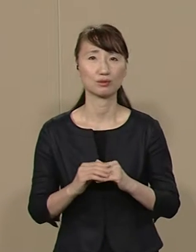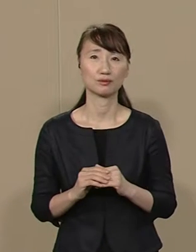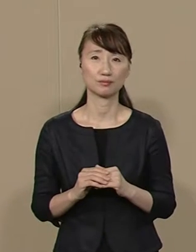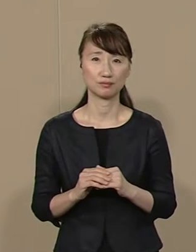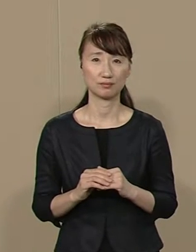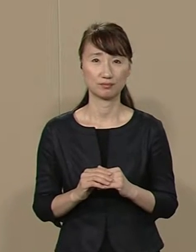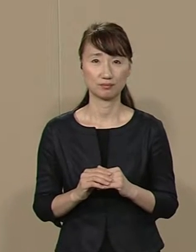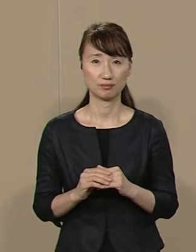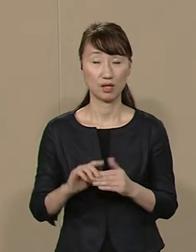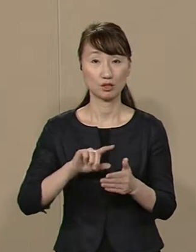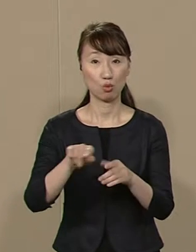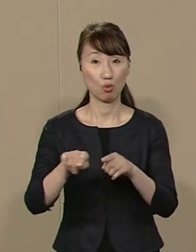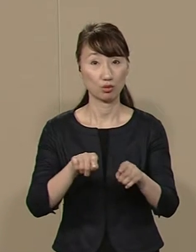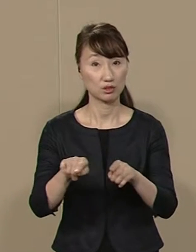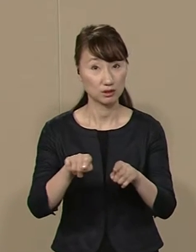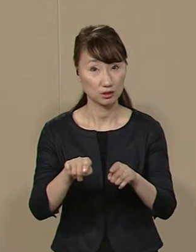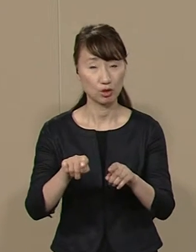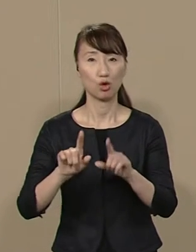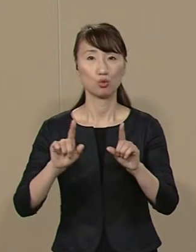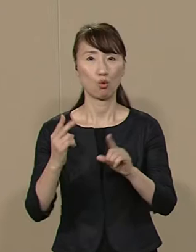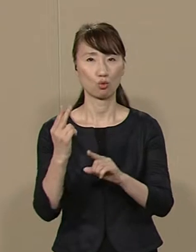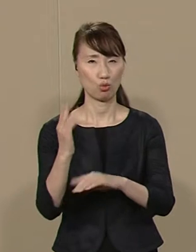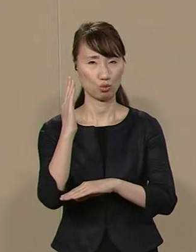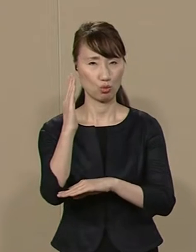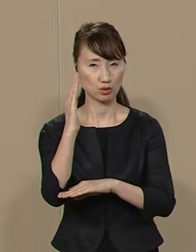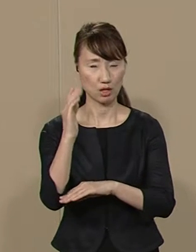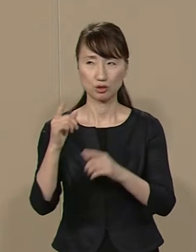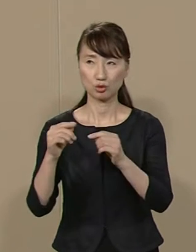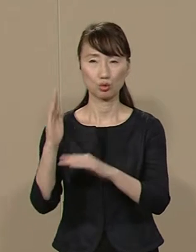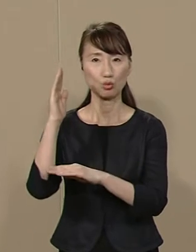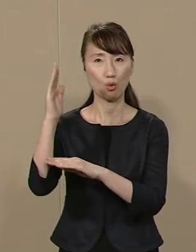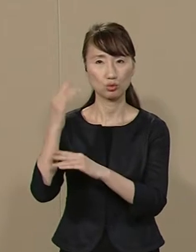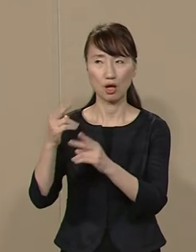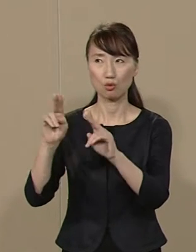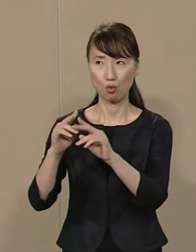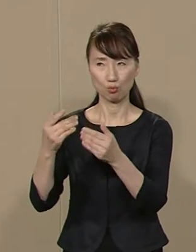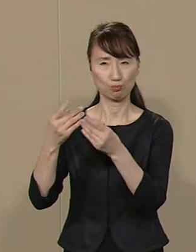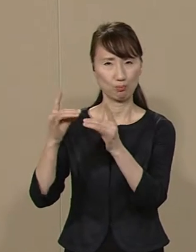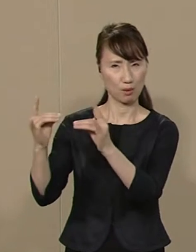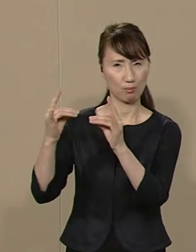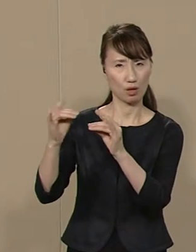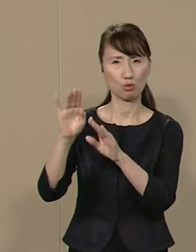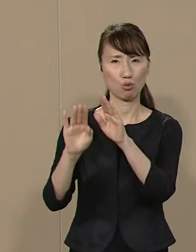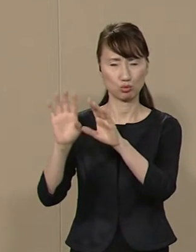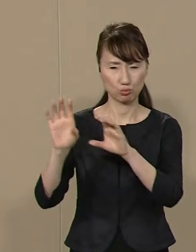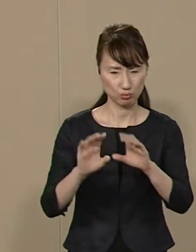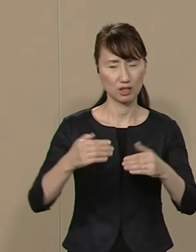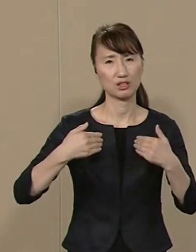地方自治･東京都政に国政政党の 対立は本来無用の話です